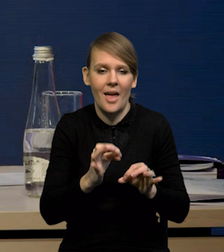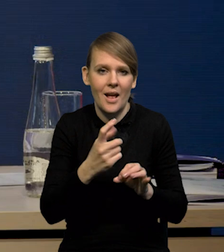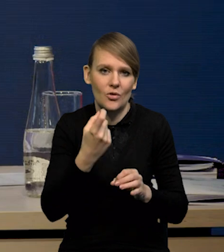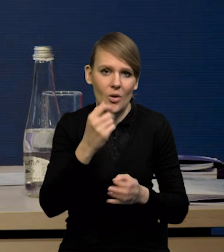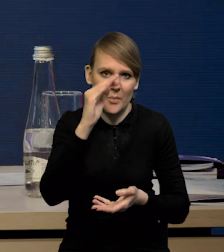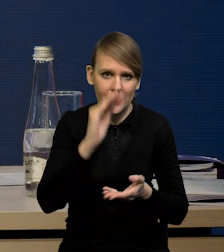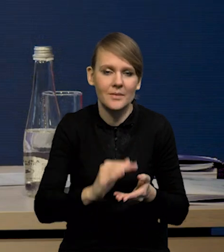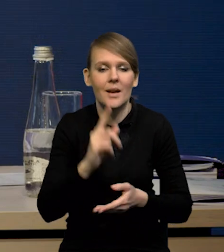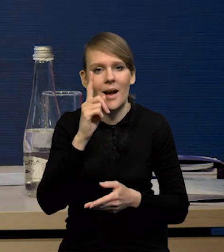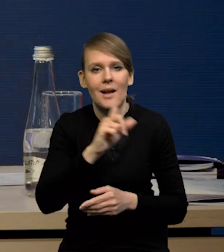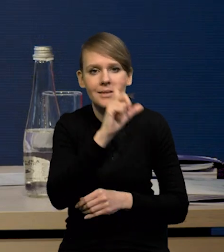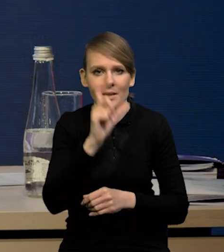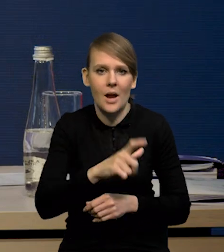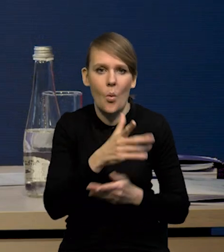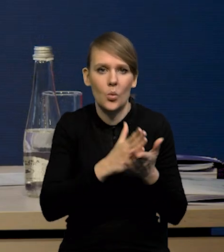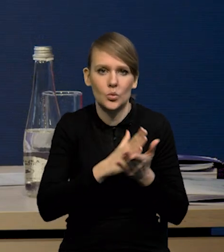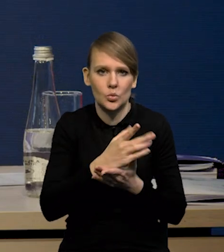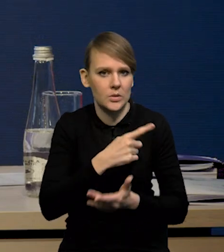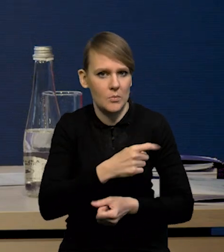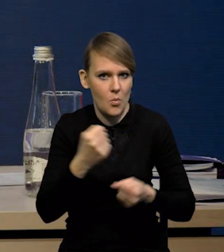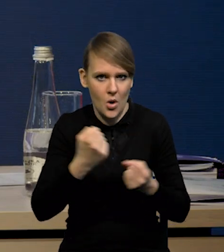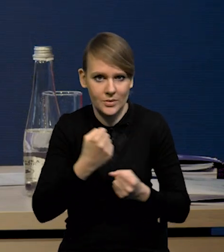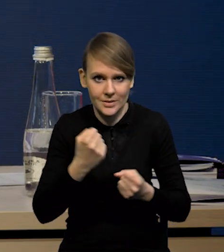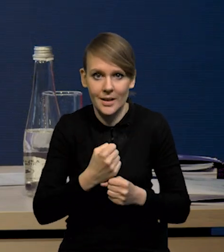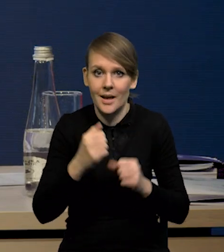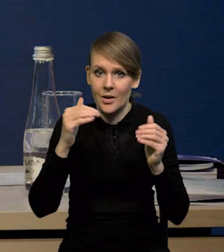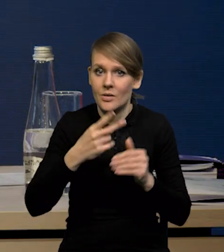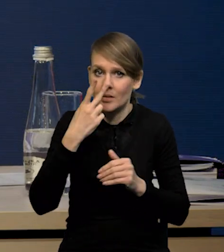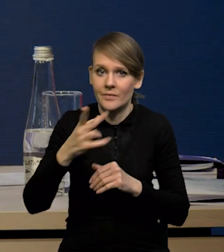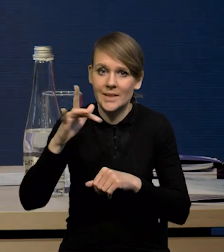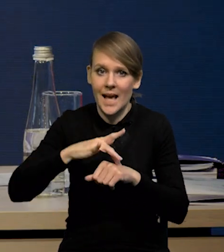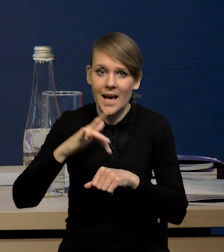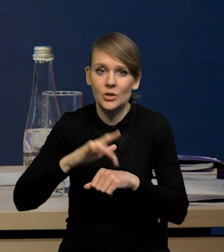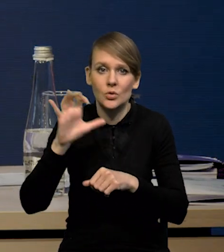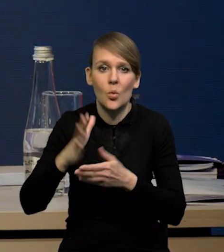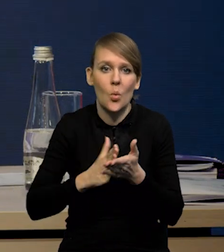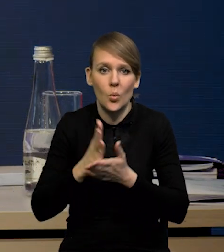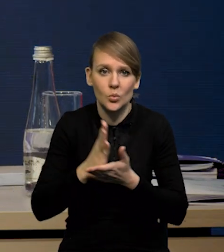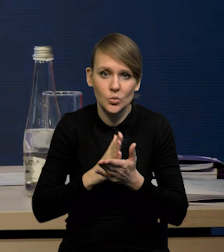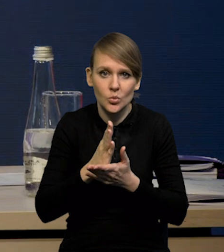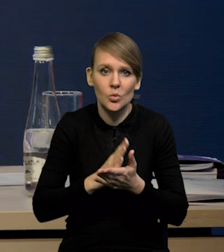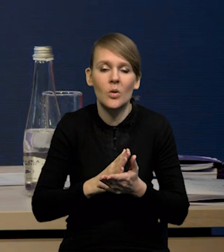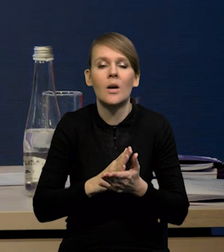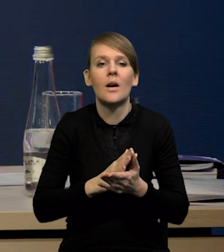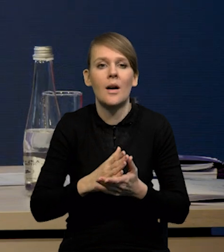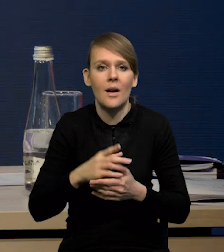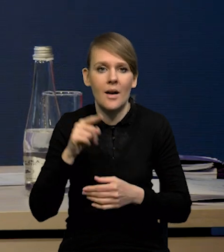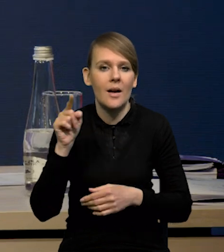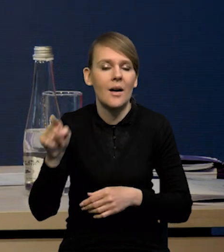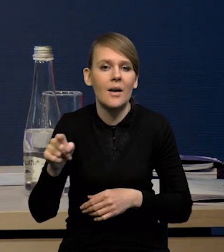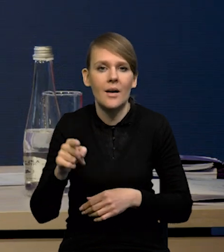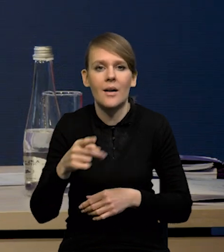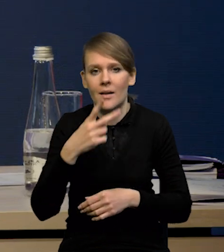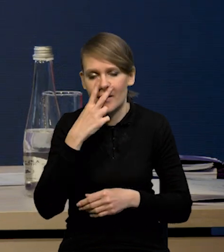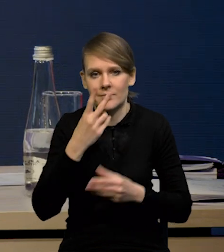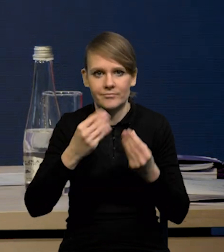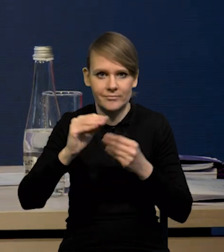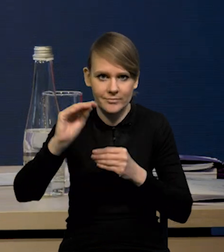Natomiast cały czas bardzo mocne są usługi. Jeżeli Państwo popatrzą na ten indeks usług po wyłączeniu czynszów, to on on jest cały czas w trendzie wzrostowym